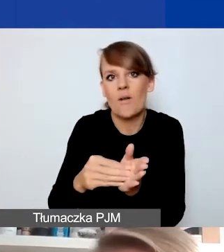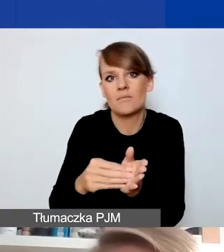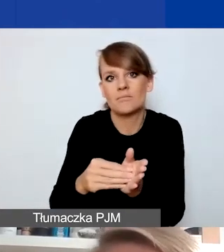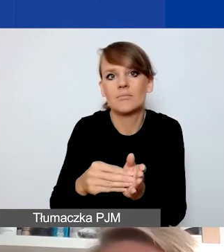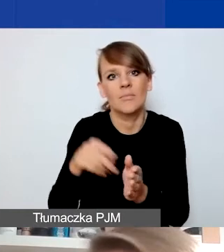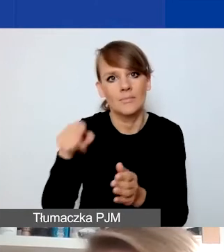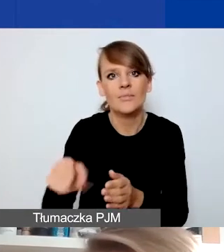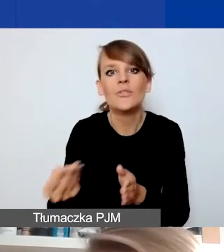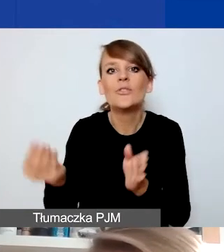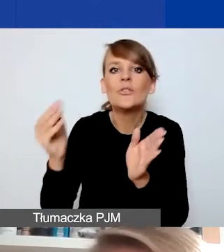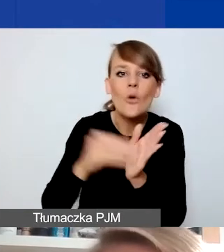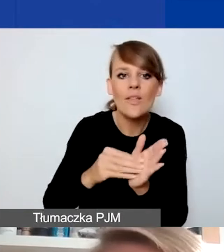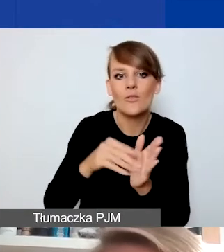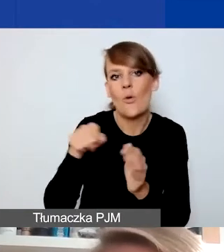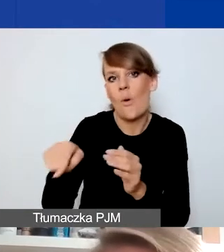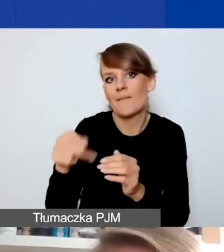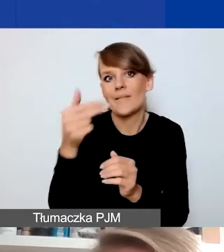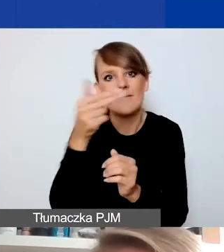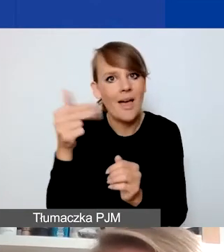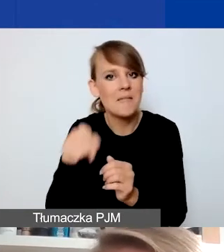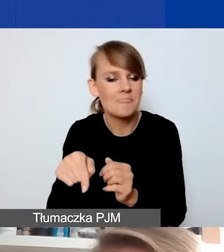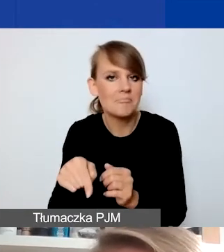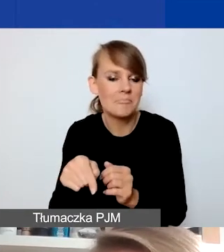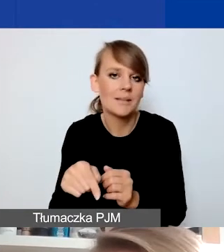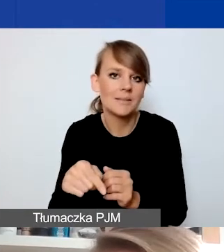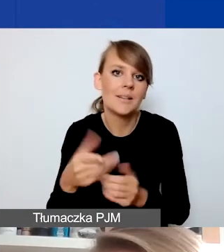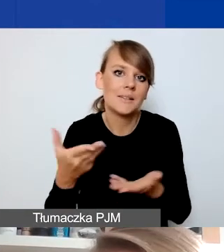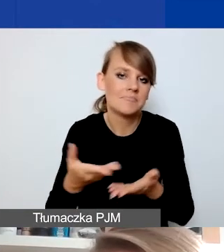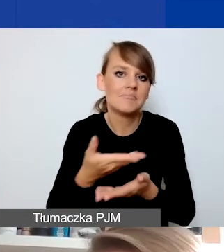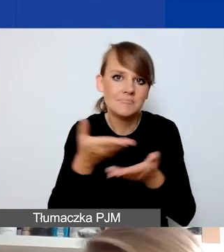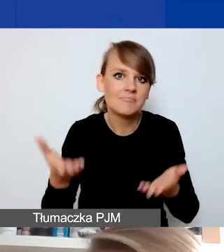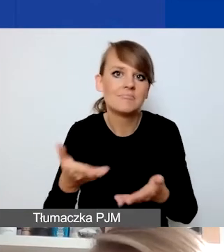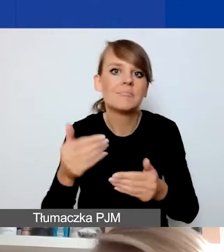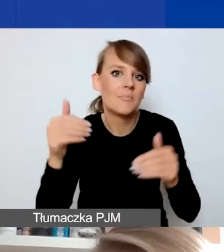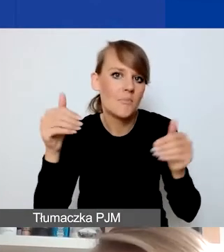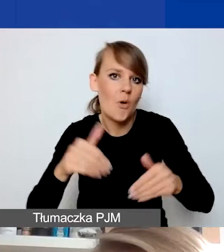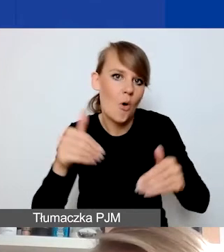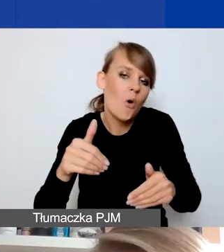dodatkowy filtr, który nakładamy na to, co państwo będziecie w tym konkursie ewentualnie składać.